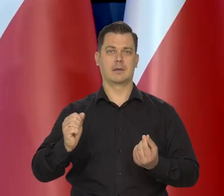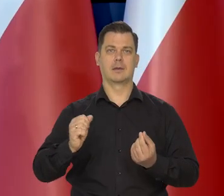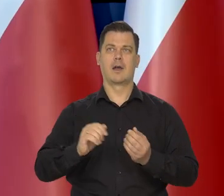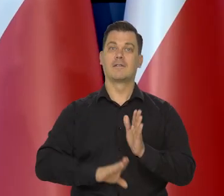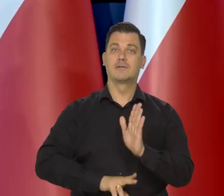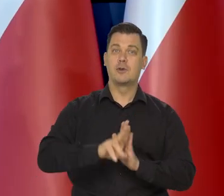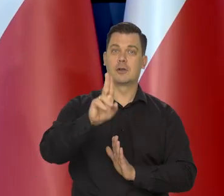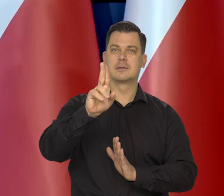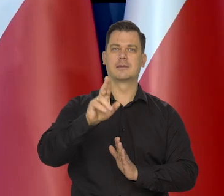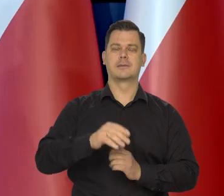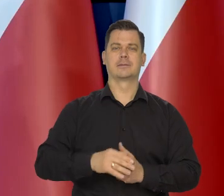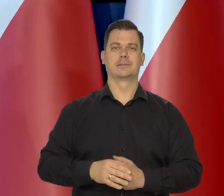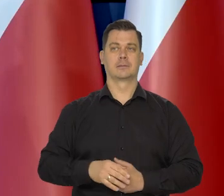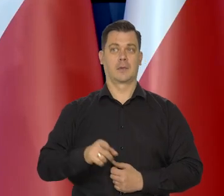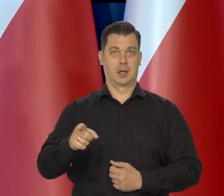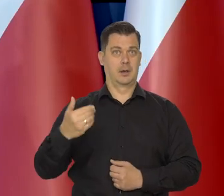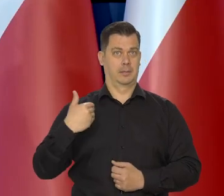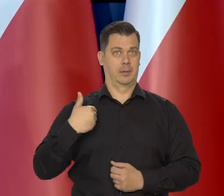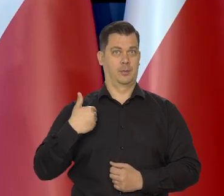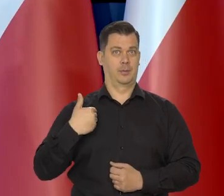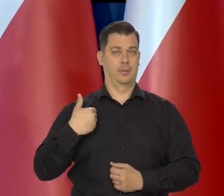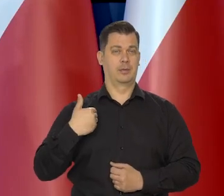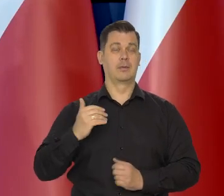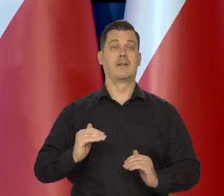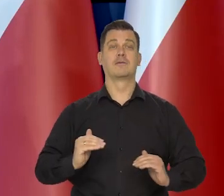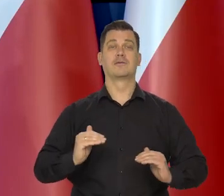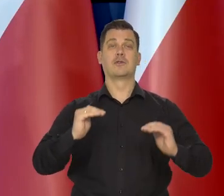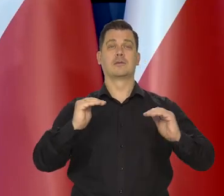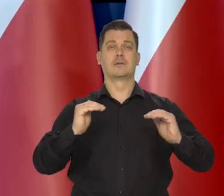Wzrost, jak państwo wiedzą zgodnie ze wstępnym szacunkiem głosu.